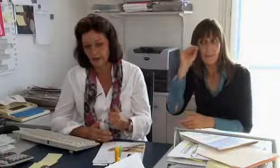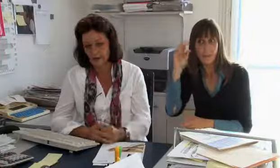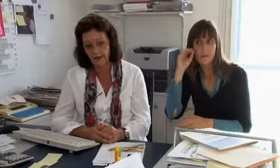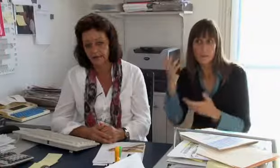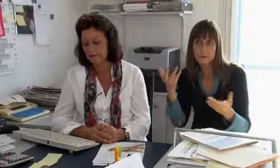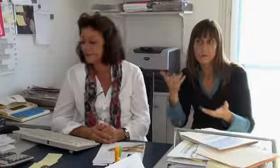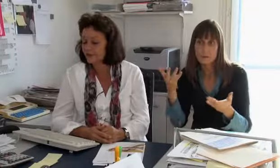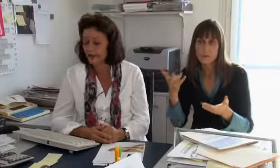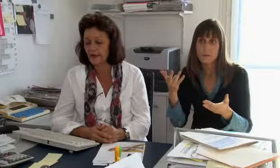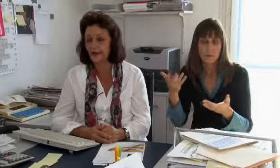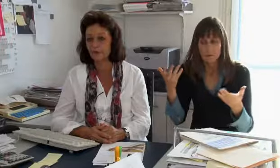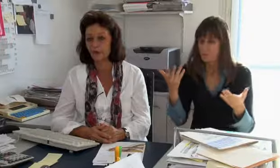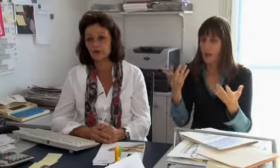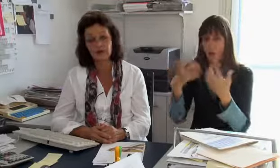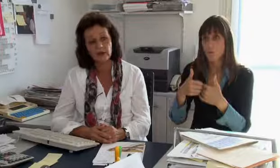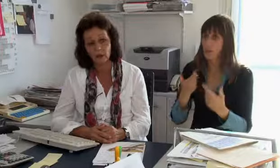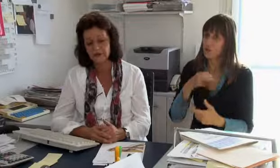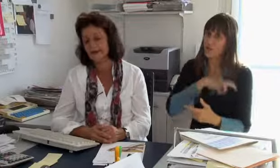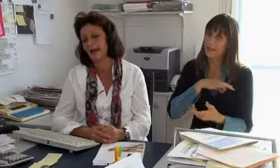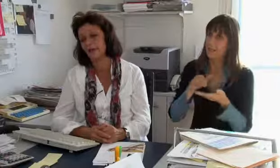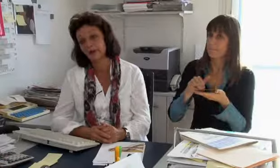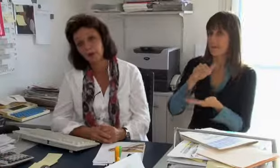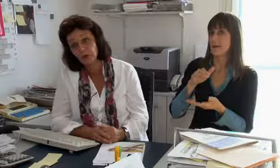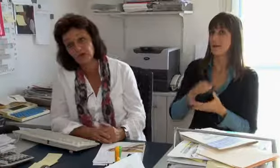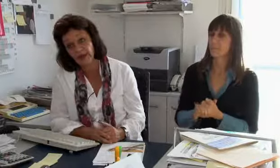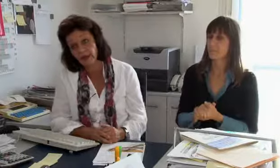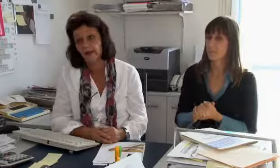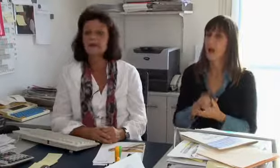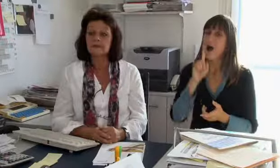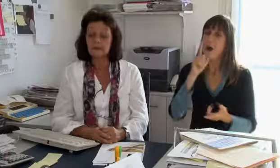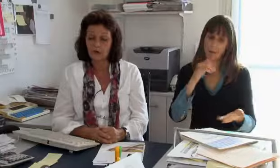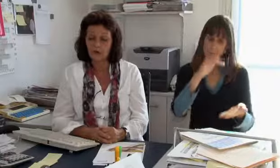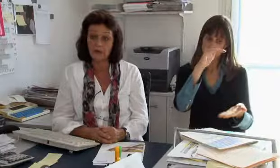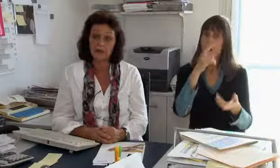eine lange Ausbildung haben und einfach anders verdienen.